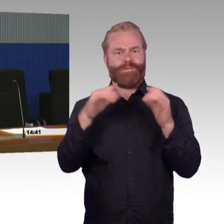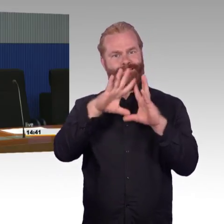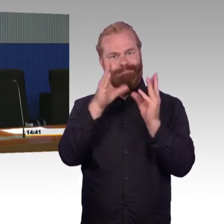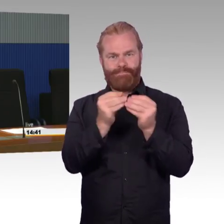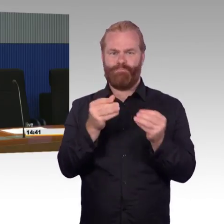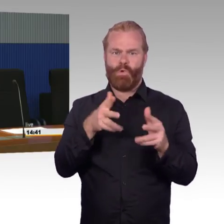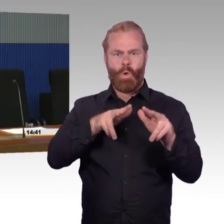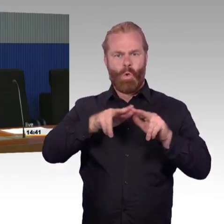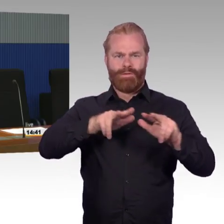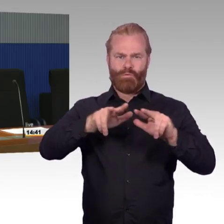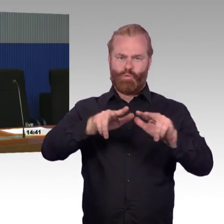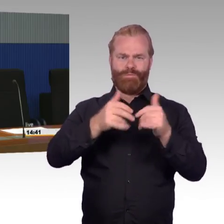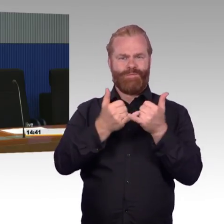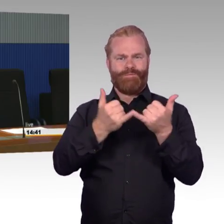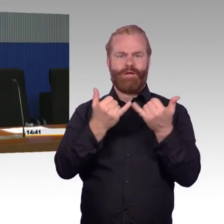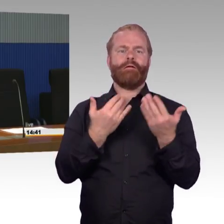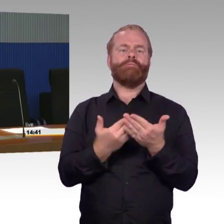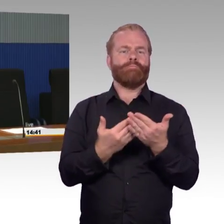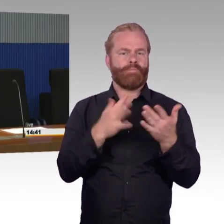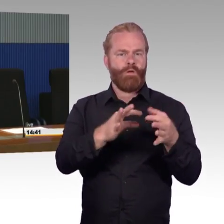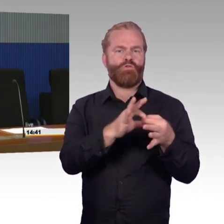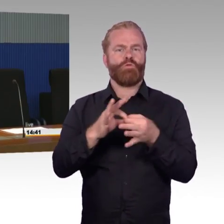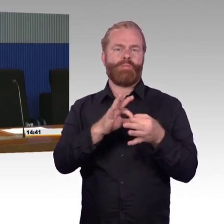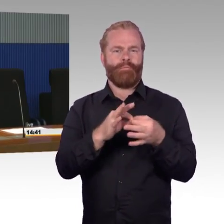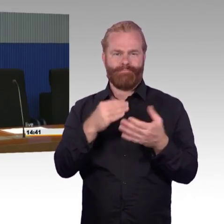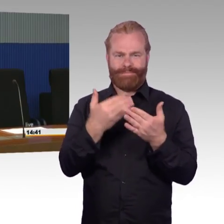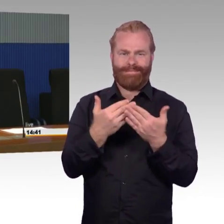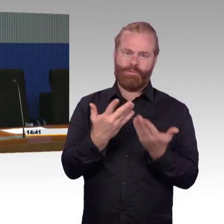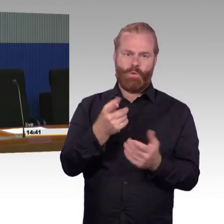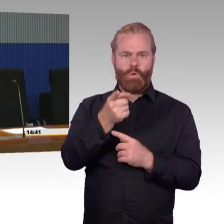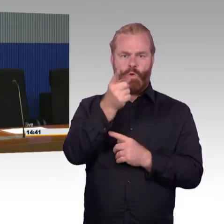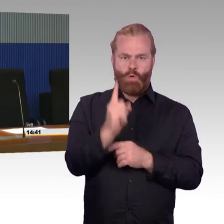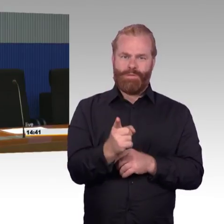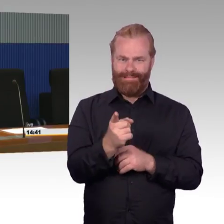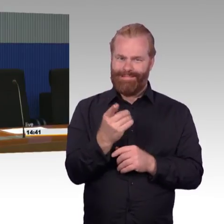damit wir langfristig die Zielhöhe erreichen, wie man sie sich vorstellt, gemäß dem Bahnsteighöhenkonzept.